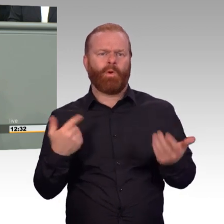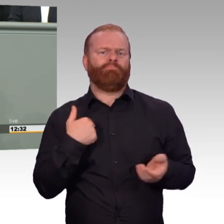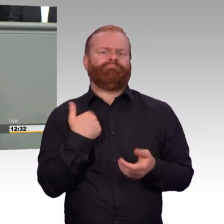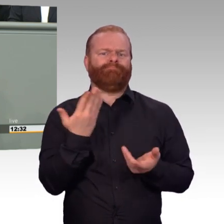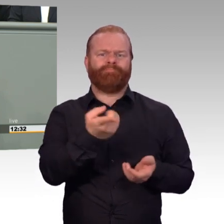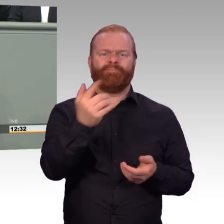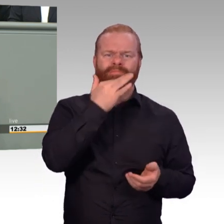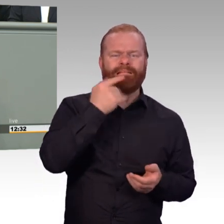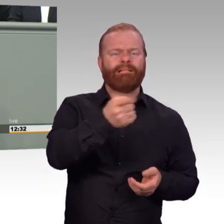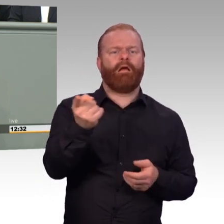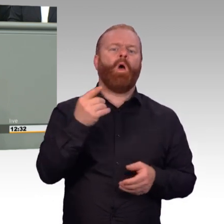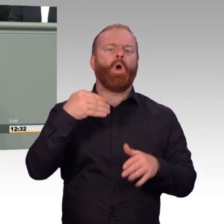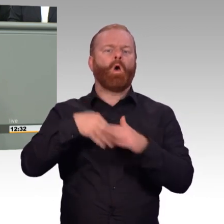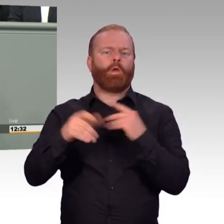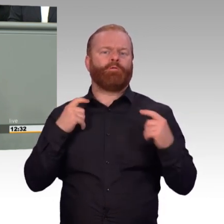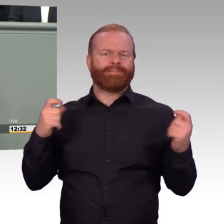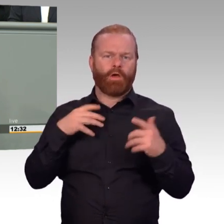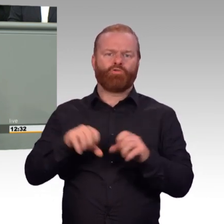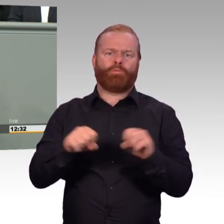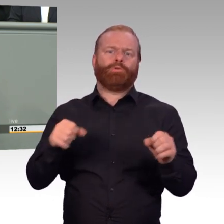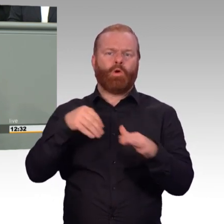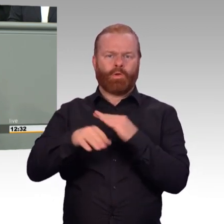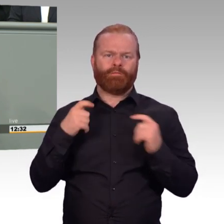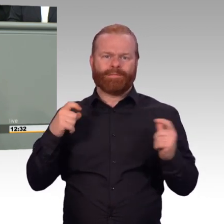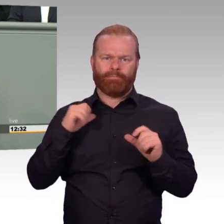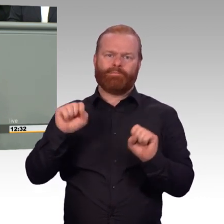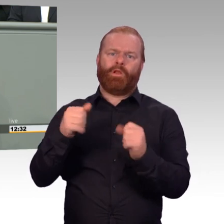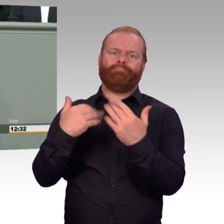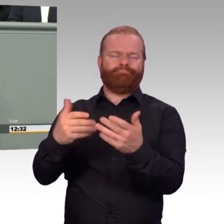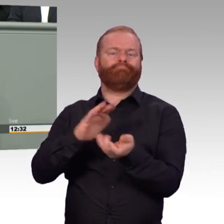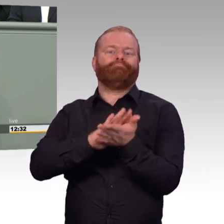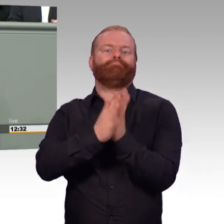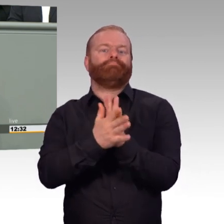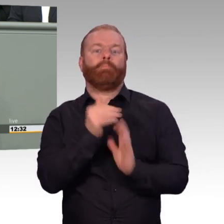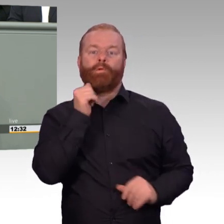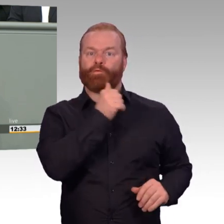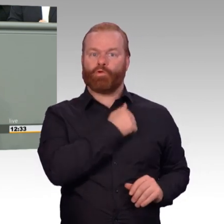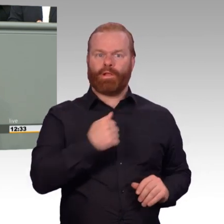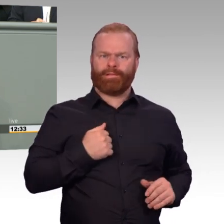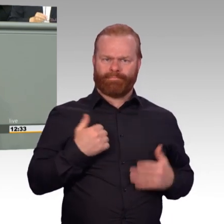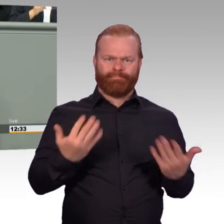Und das ist gut. Diese Bemühungen sind für uns jedoch noch lange nicht am Ende.